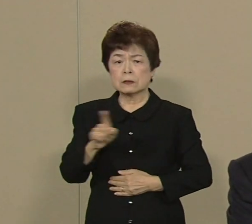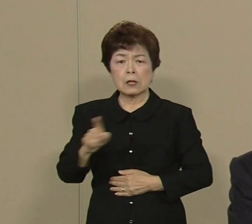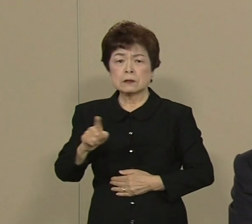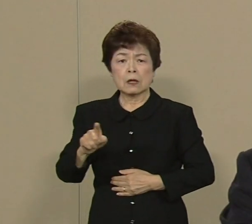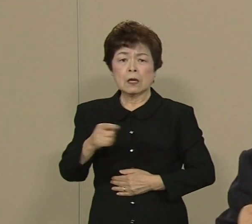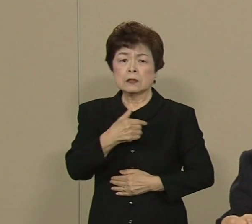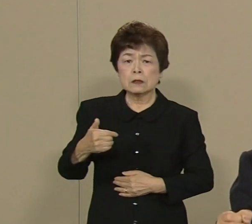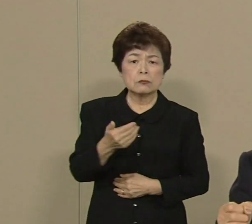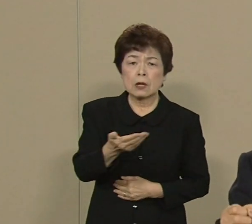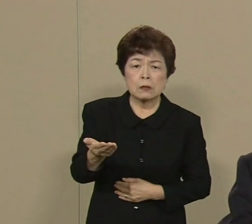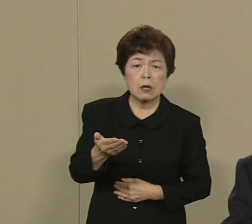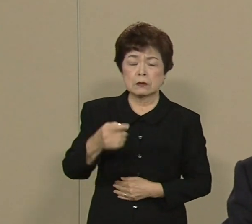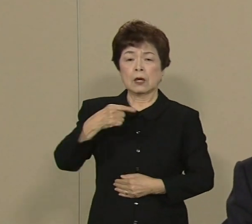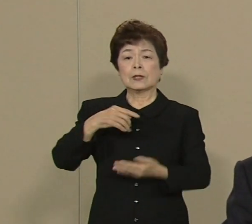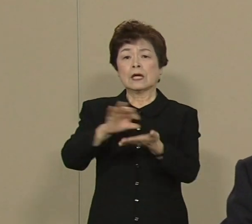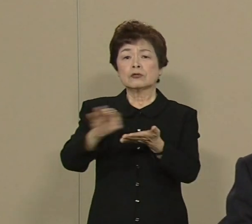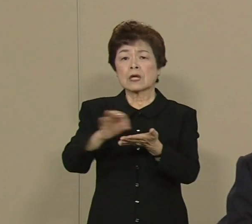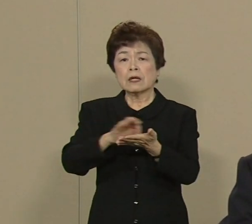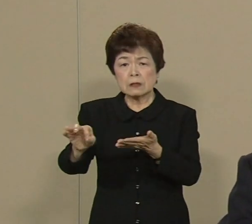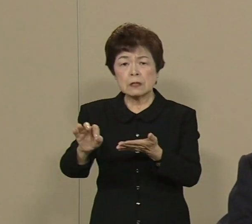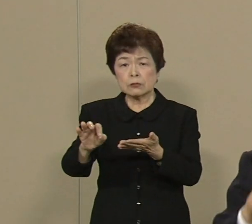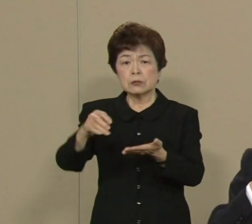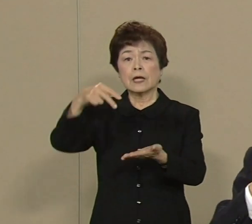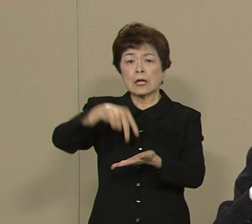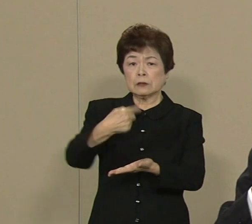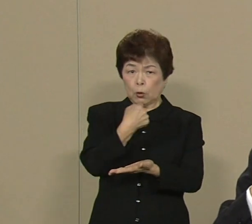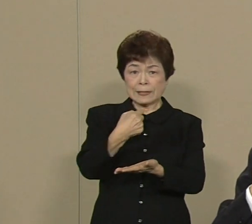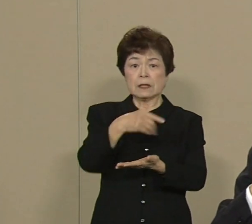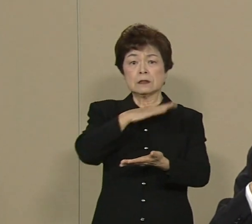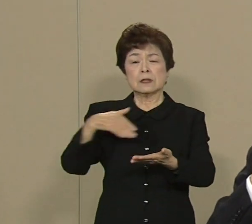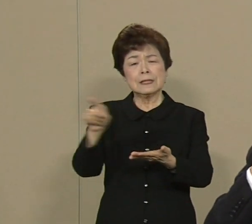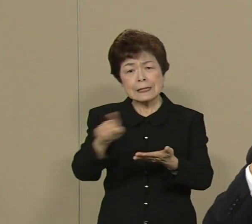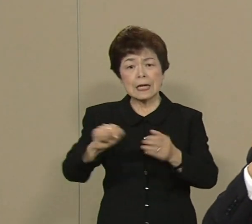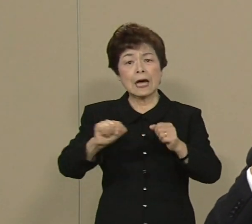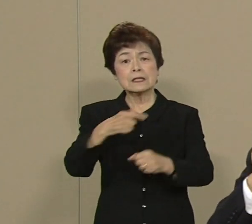消費者である私たちも何かしたい ところがですね 東京の